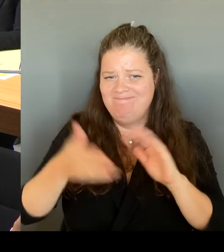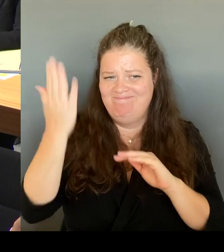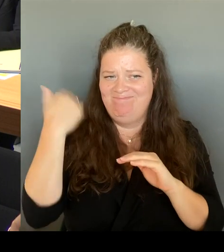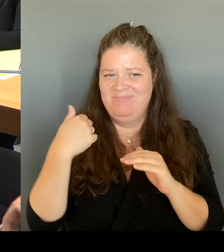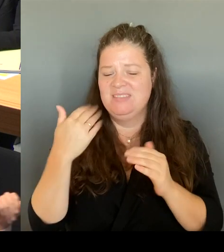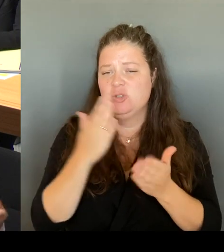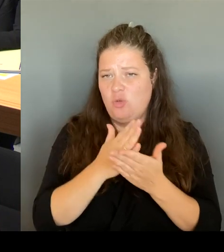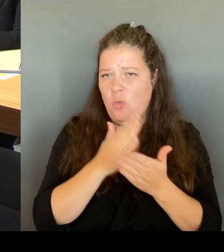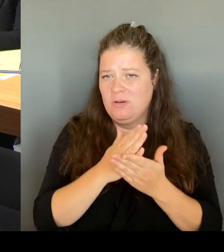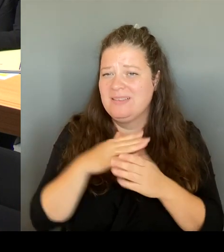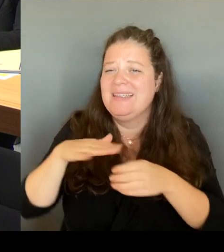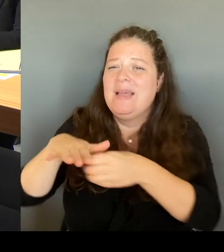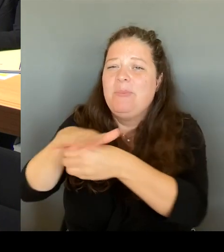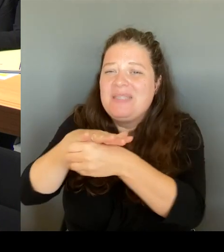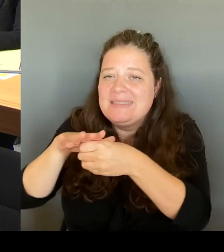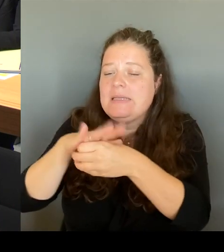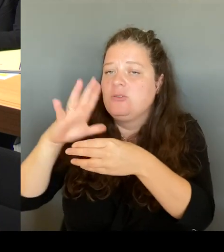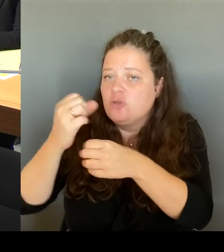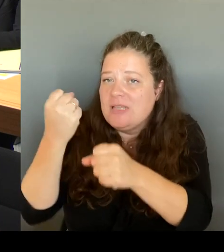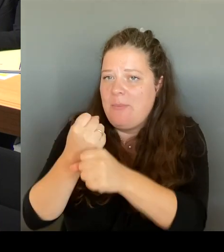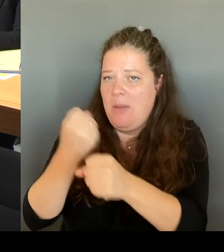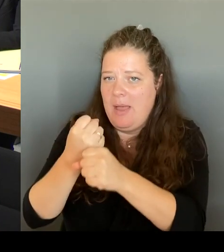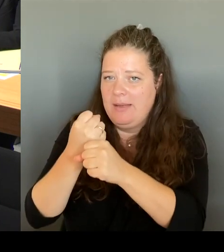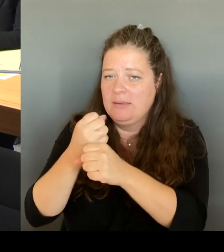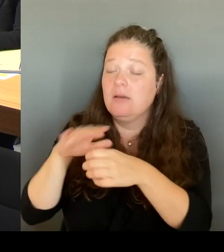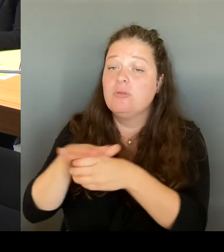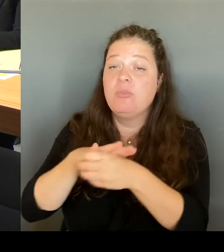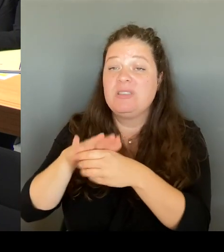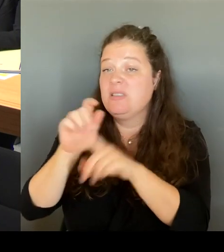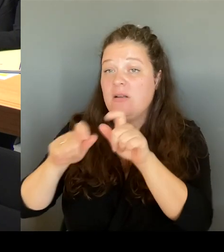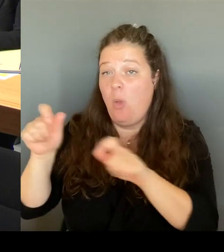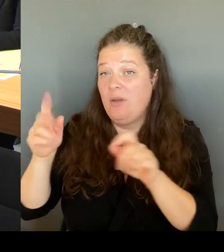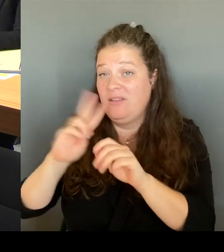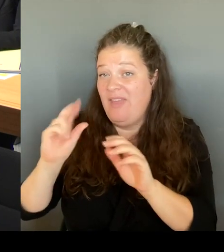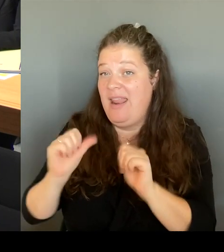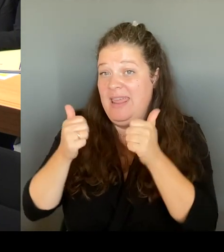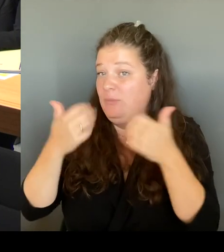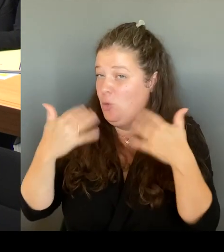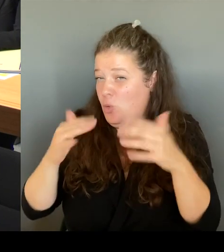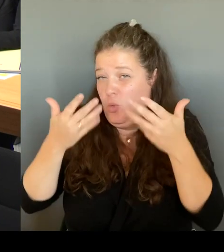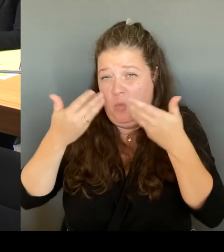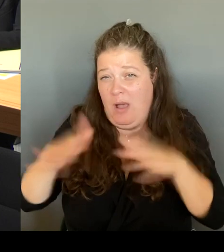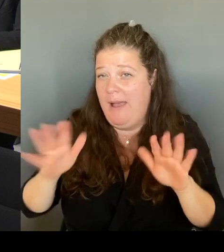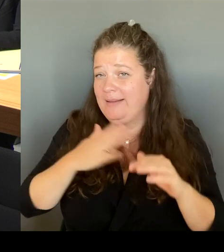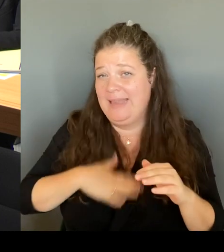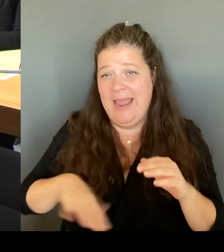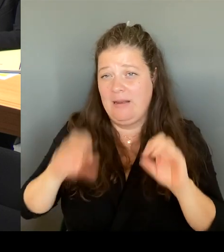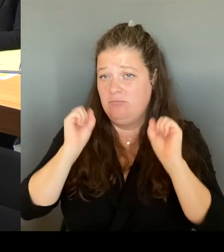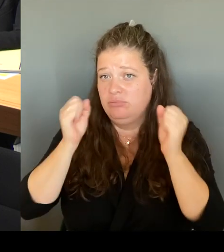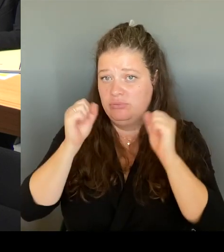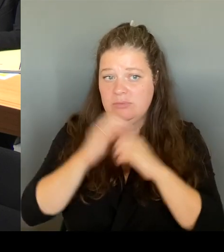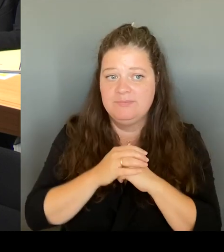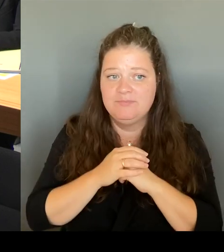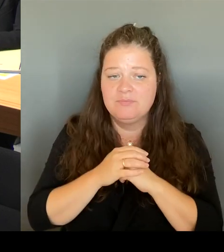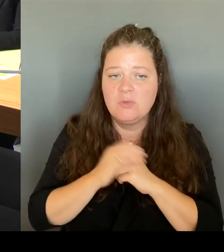Das heißt also, der Bezirk, das hat mir Frau Remlinger gestern auch gesagt, wird dort natürlich auch das Zusammenwirken